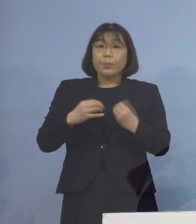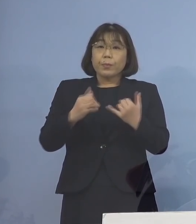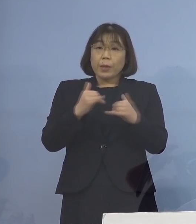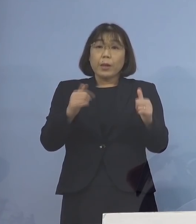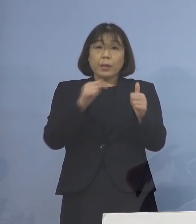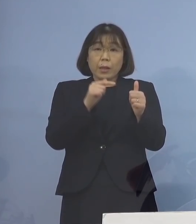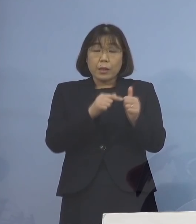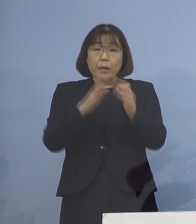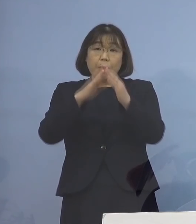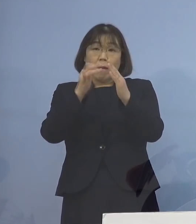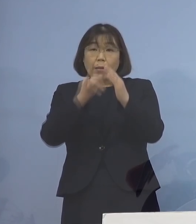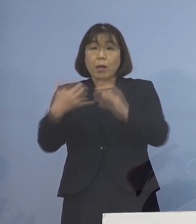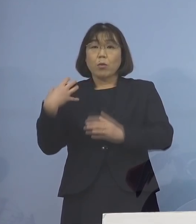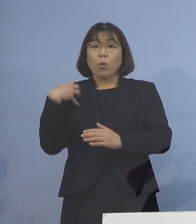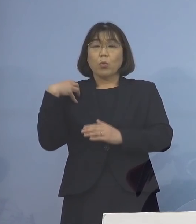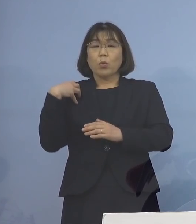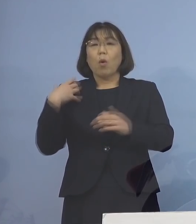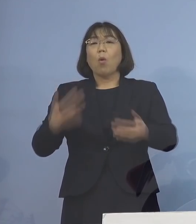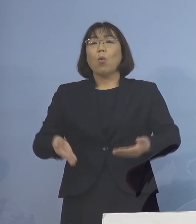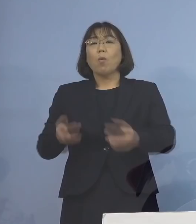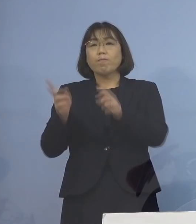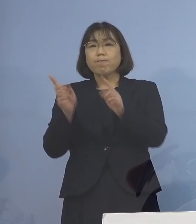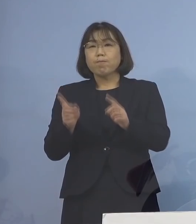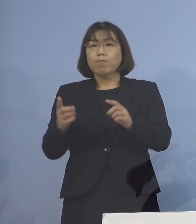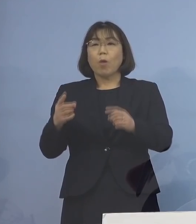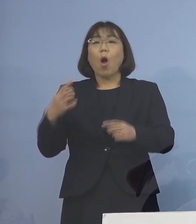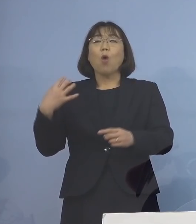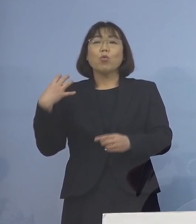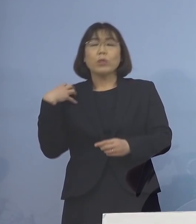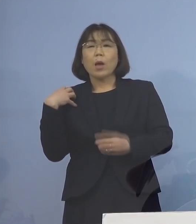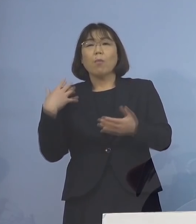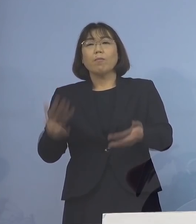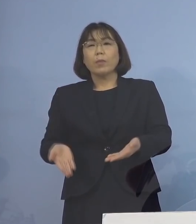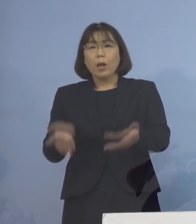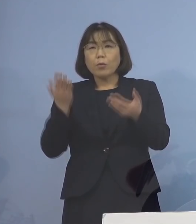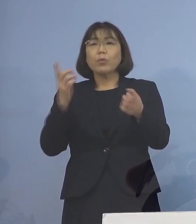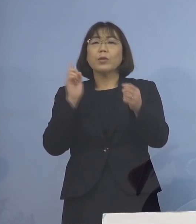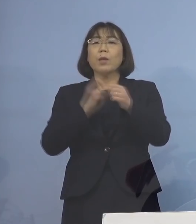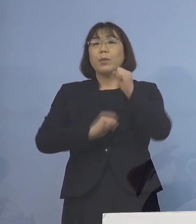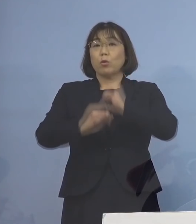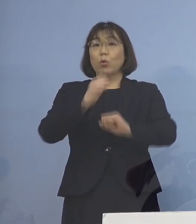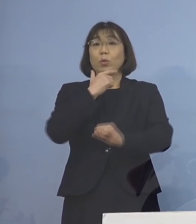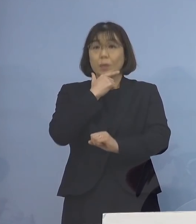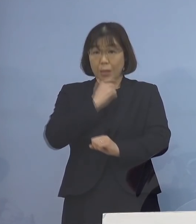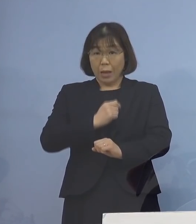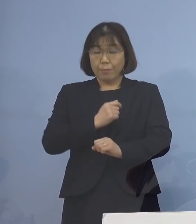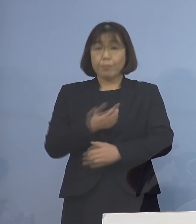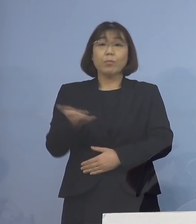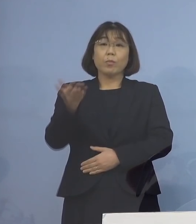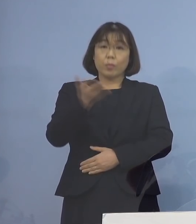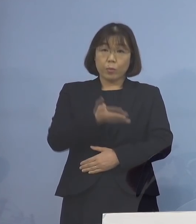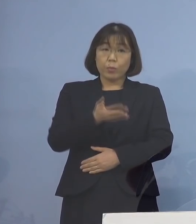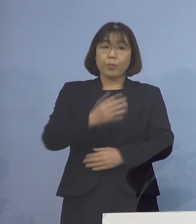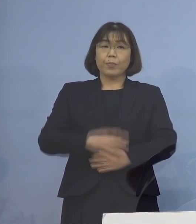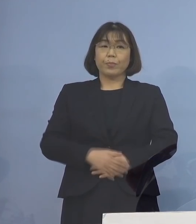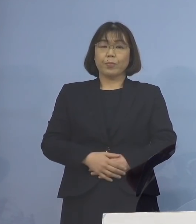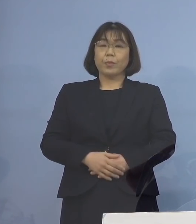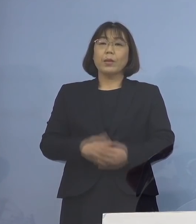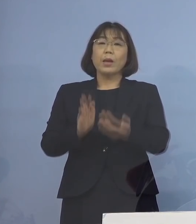ご家族の負担軽減に 取り組んで参ります 次に2番目、県といたしまして